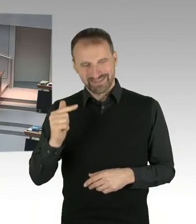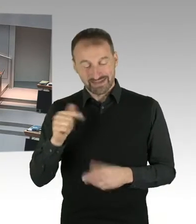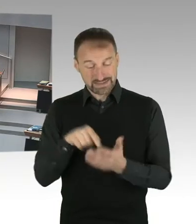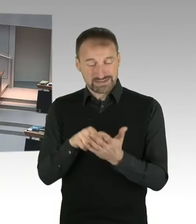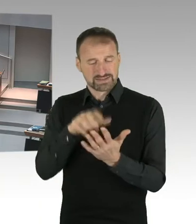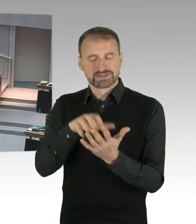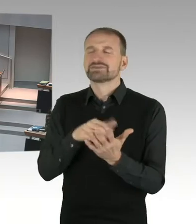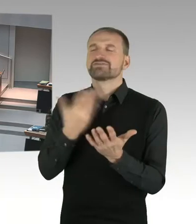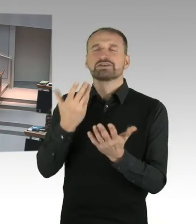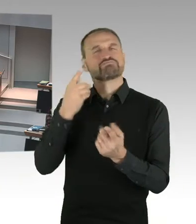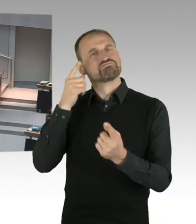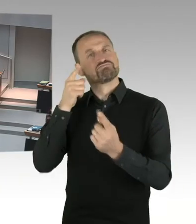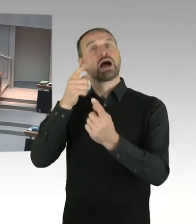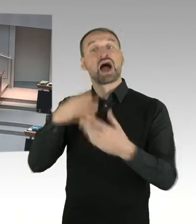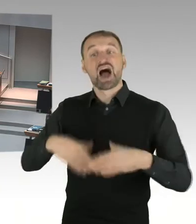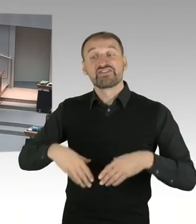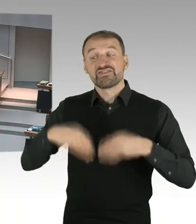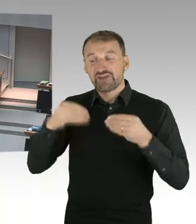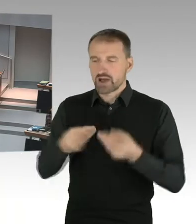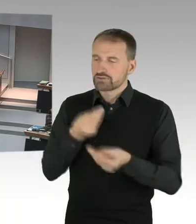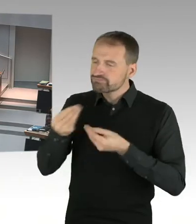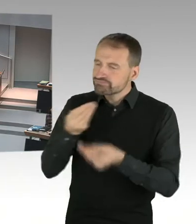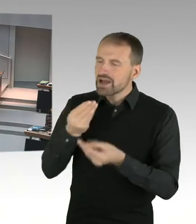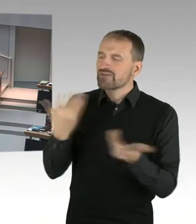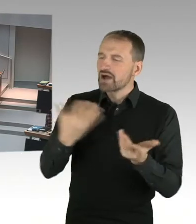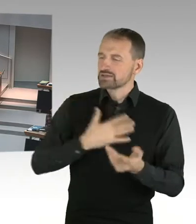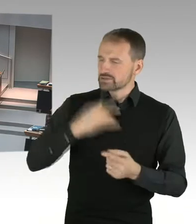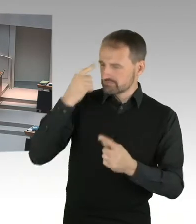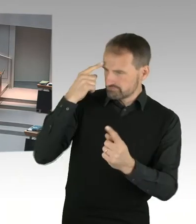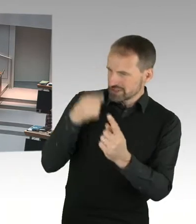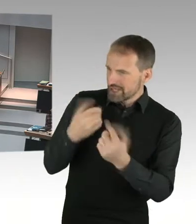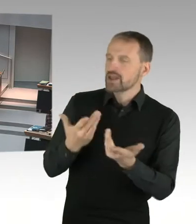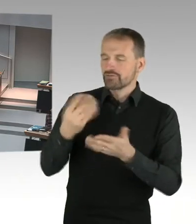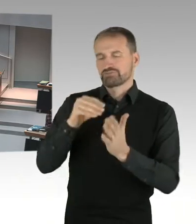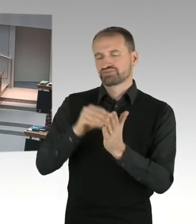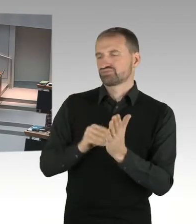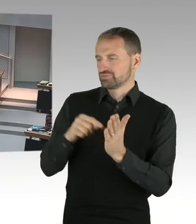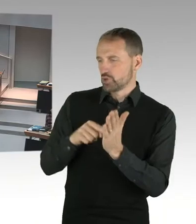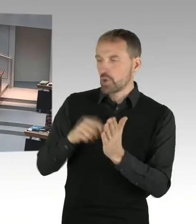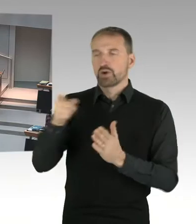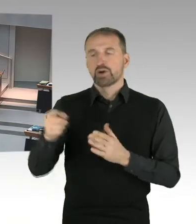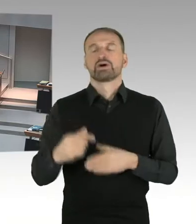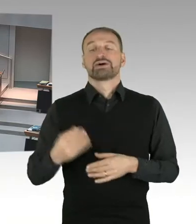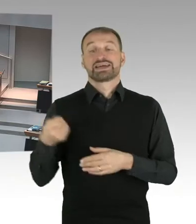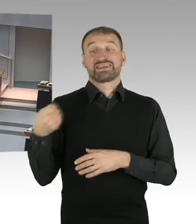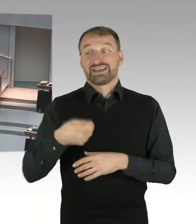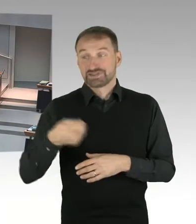sozusagen eine gewisse Baumasse sozusagen zu sichern. Und für das Land Berlin ist es absolut entscheidend,